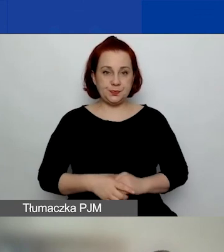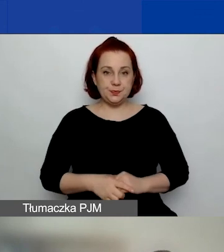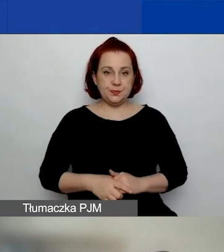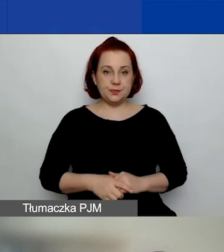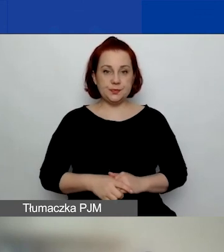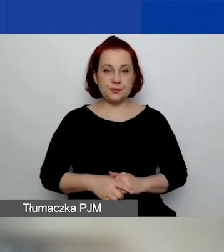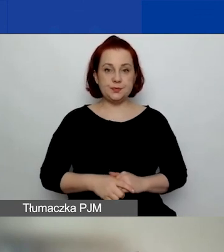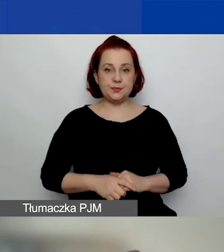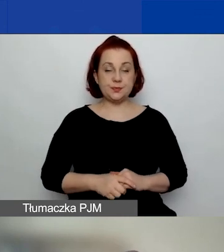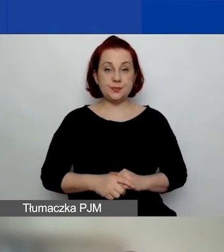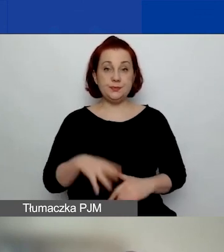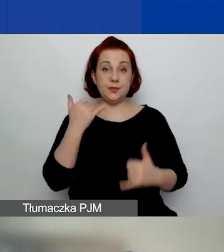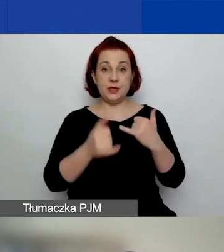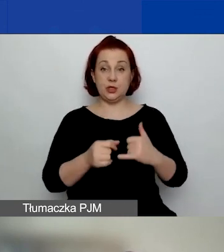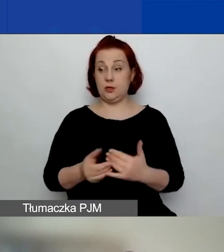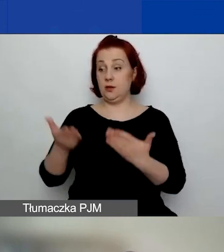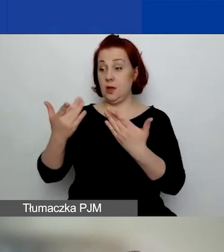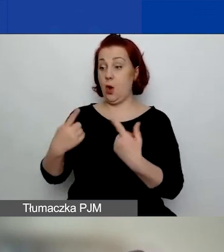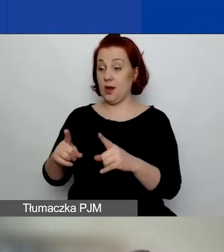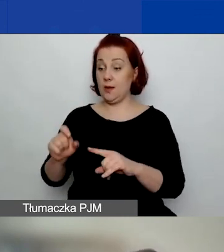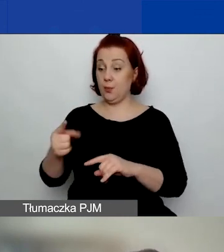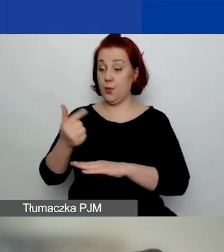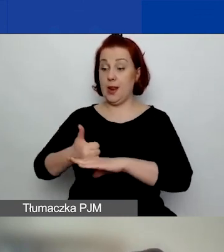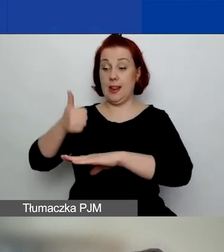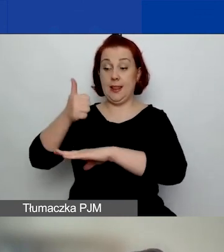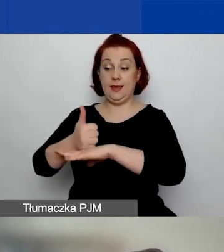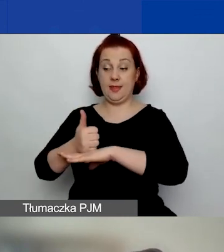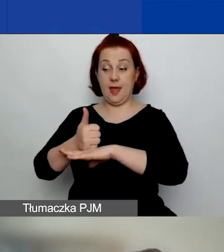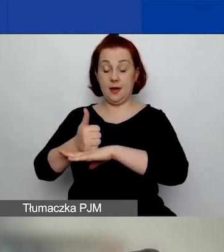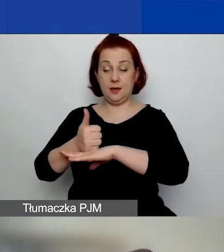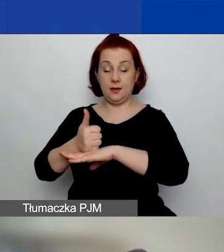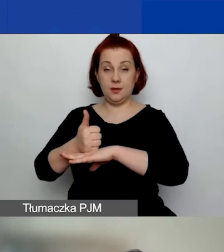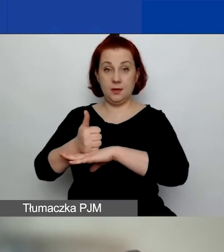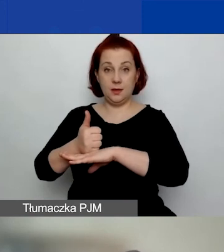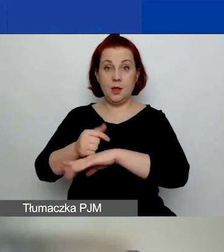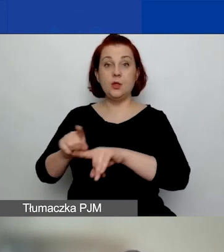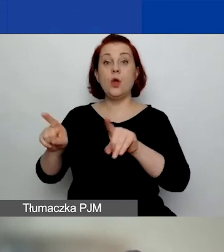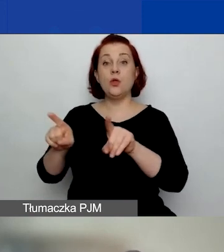I wtedy, jeżeli jest liderem, to może również być wymieniona jako partner